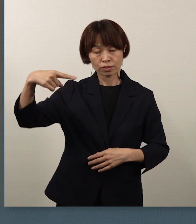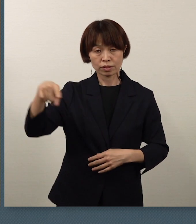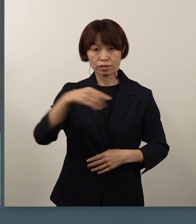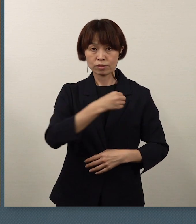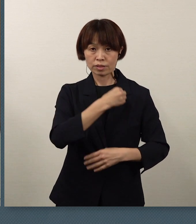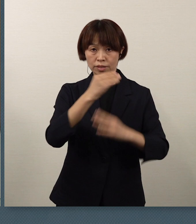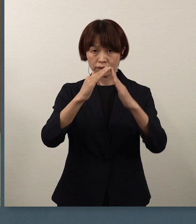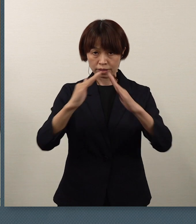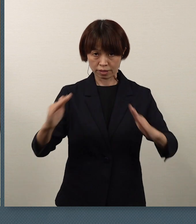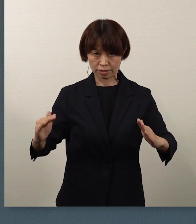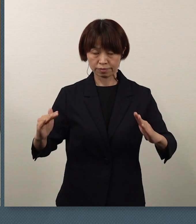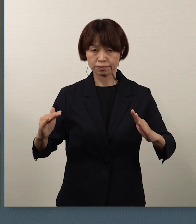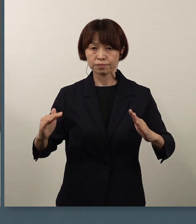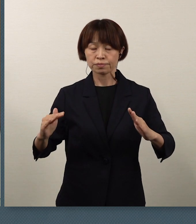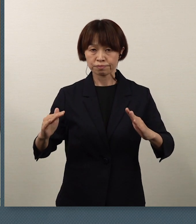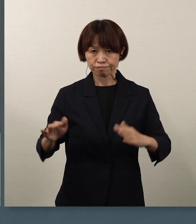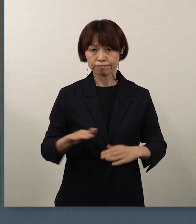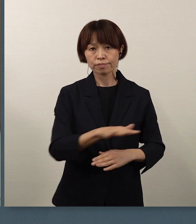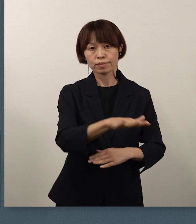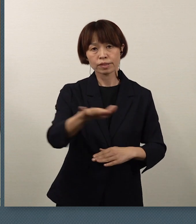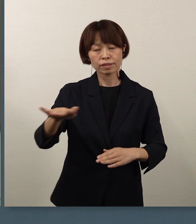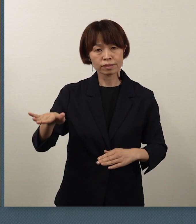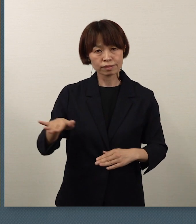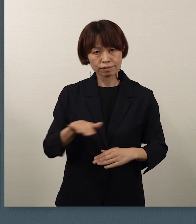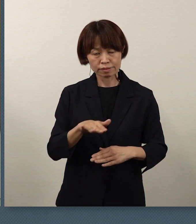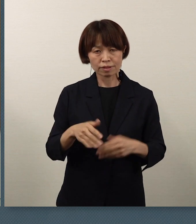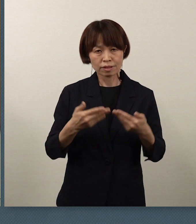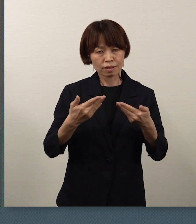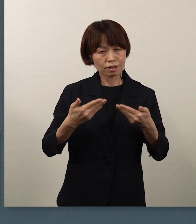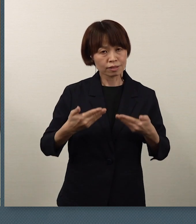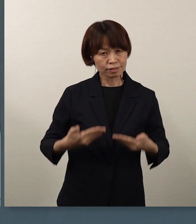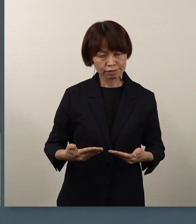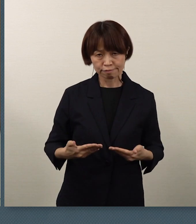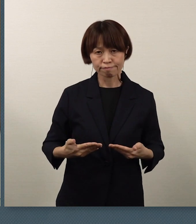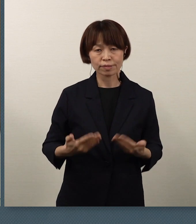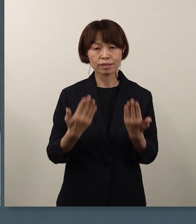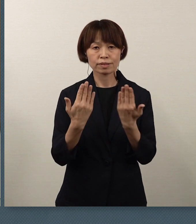皆さん方の安全で安心な学校生活